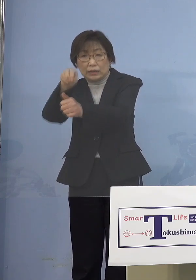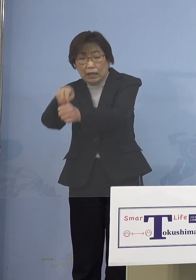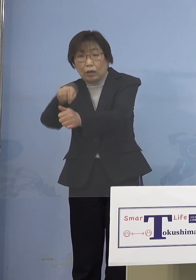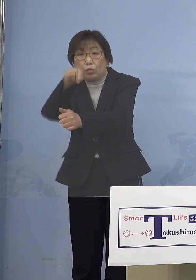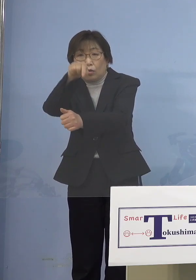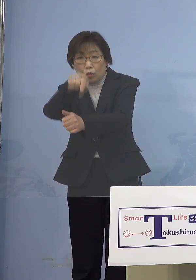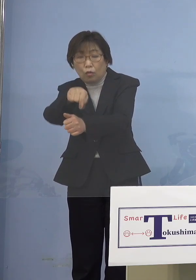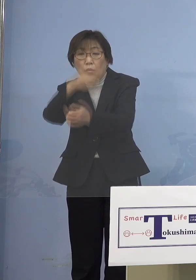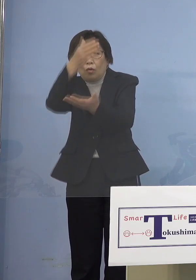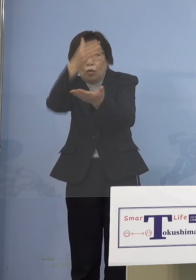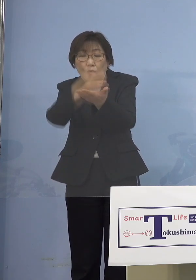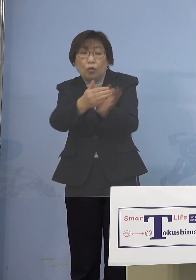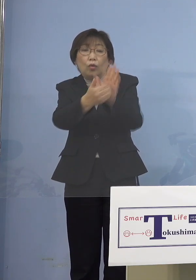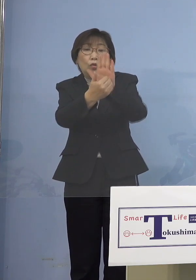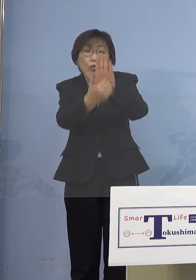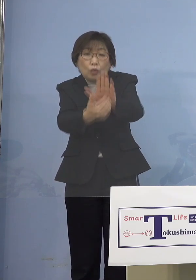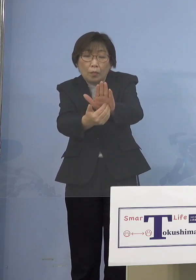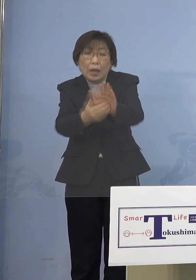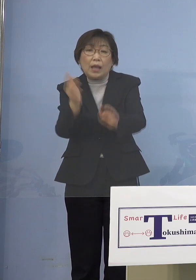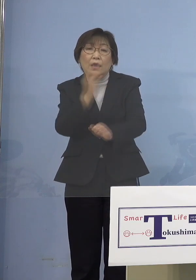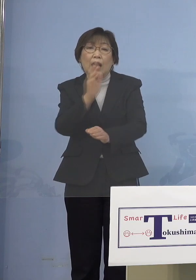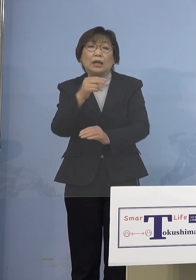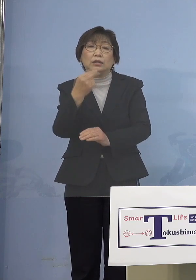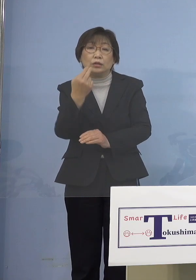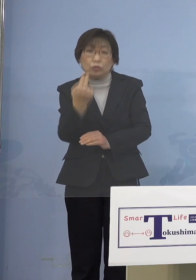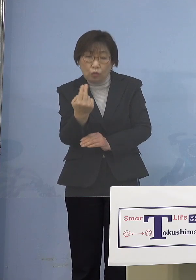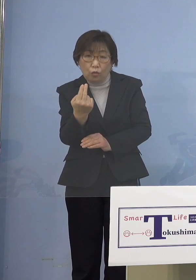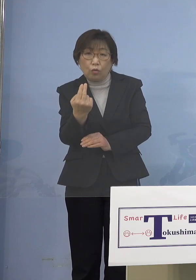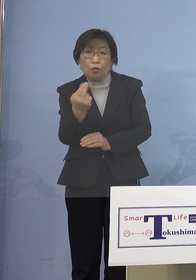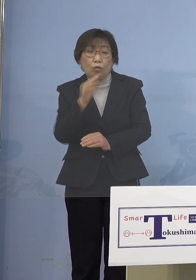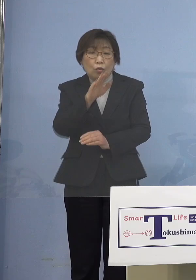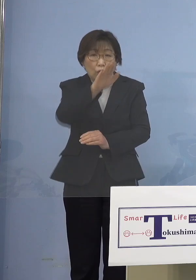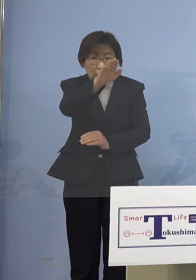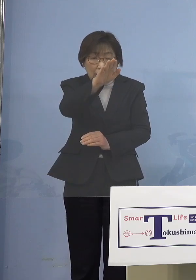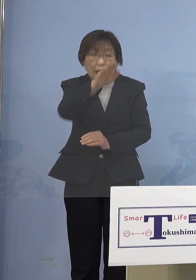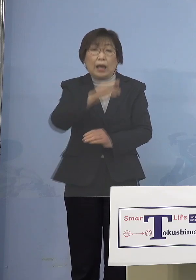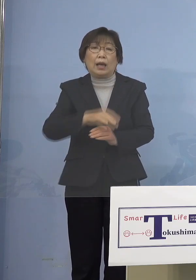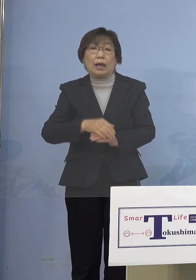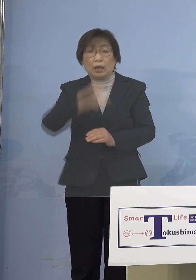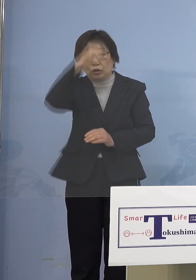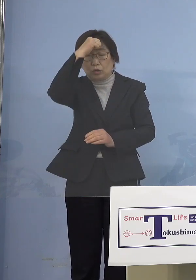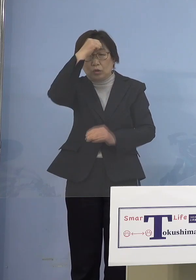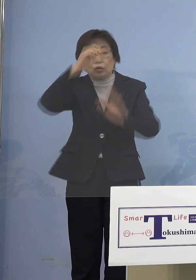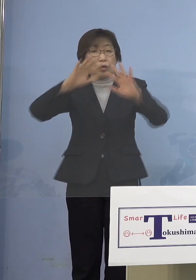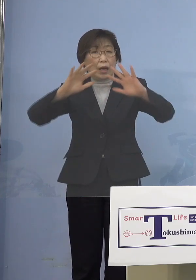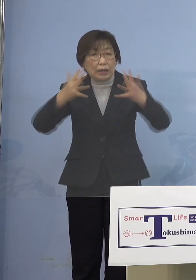1番恐ろしいのはここから 無症状で例えばお父様、お母様が